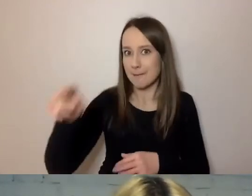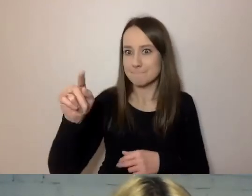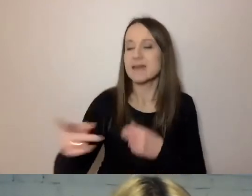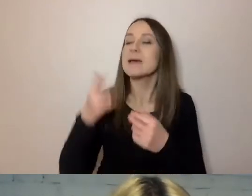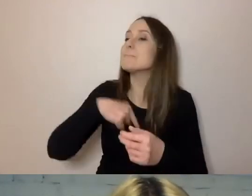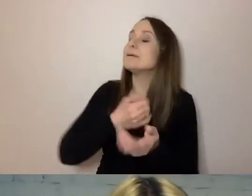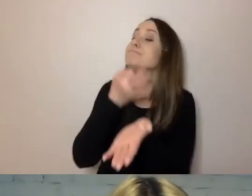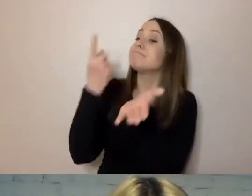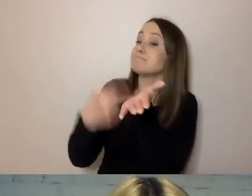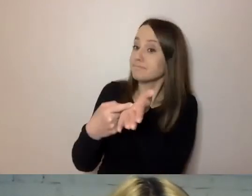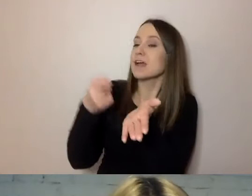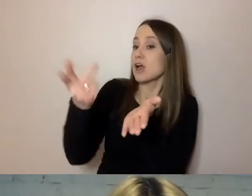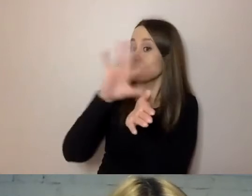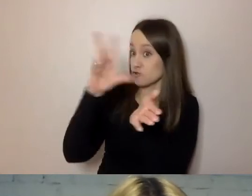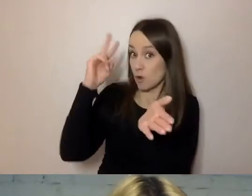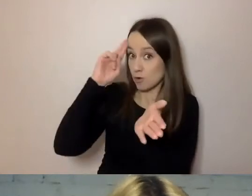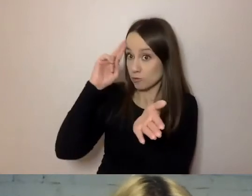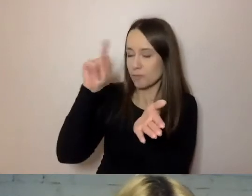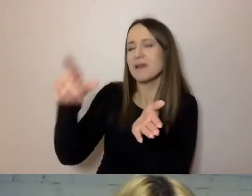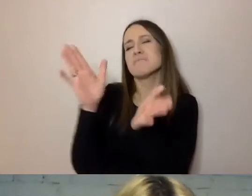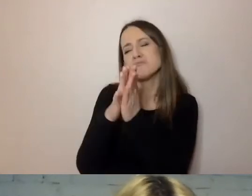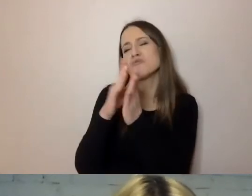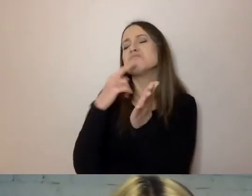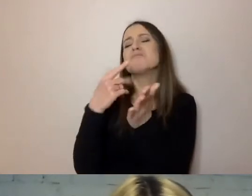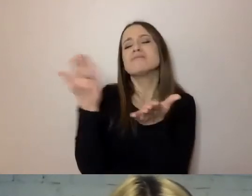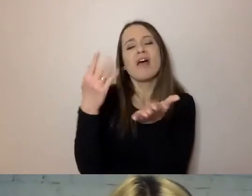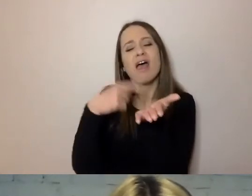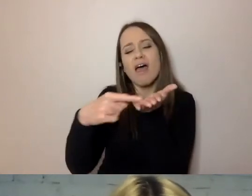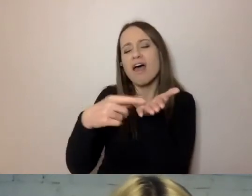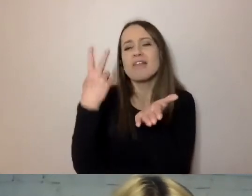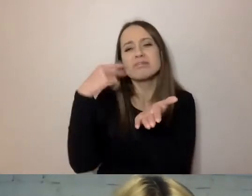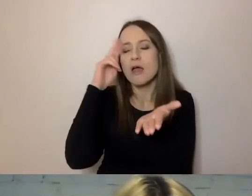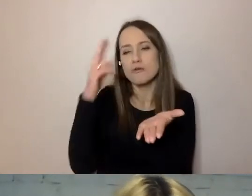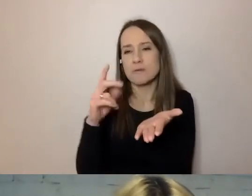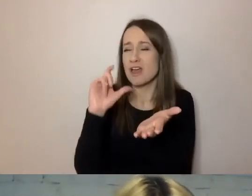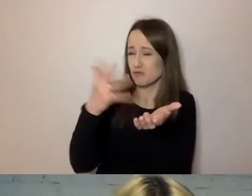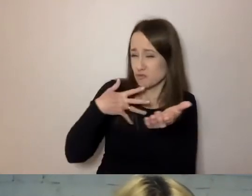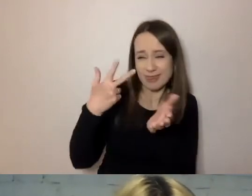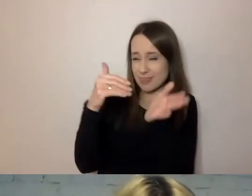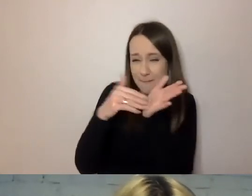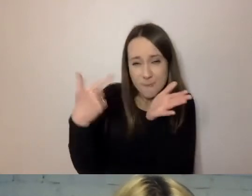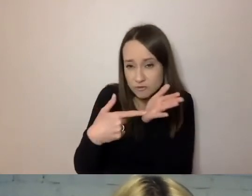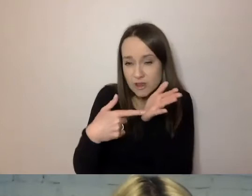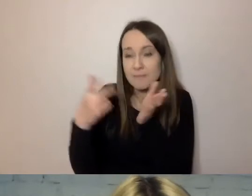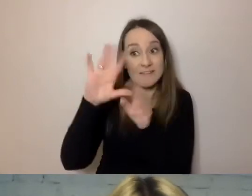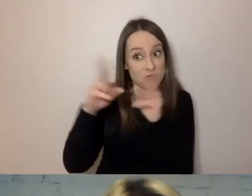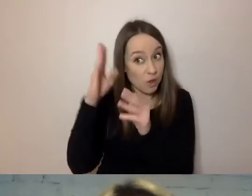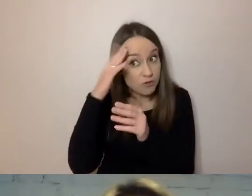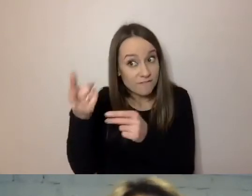Czy wszystko rozumiesz? Podkreśl mi, czego nie rozumiesz. Czy coś jest tutaj niepotrzebne? Już się dowiedziałeś wszystkiego, o czymś piszę niepotrzebnie?